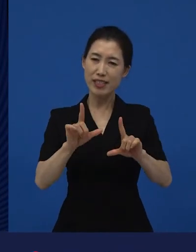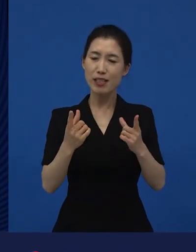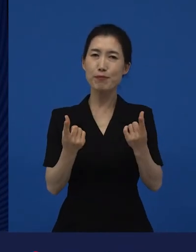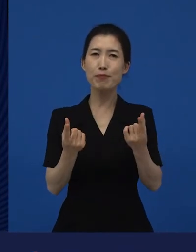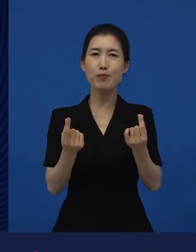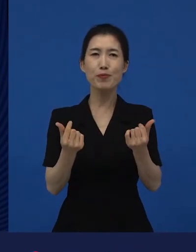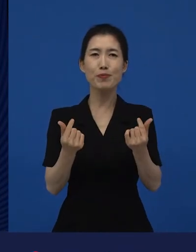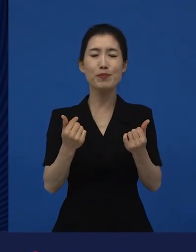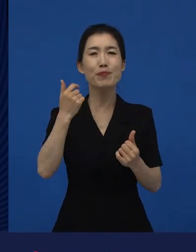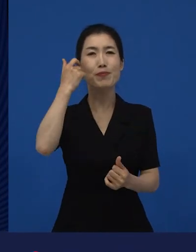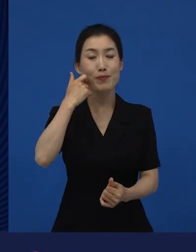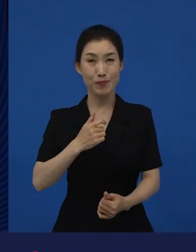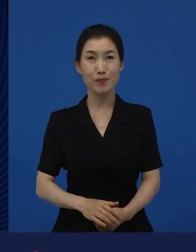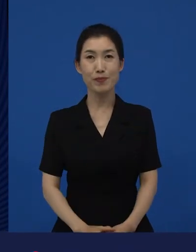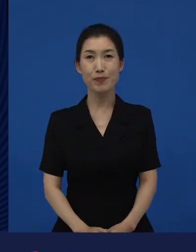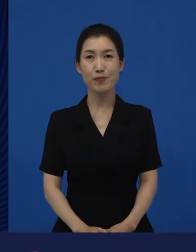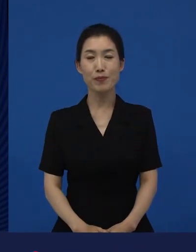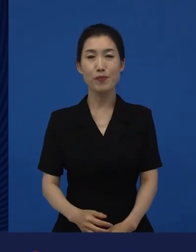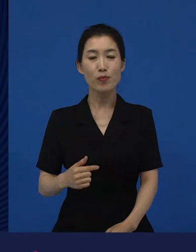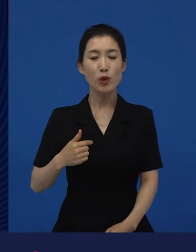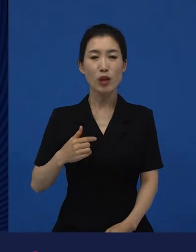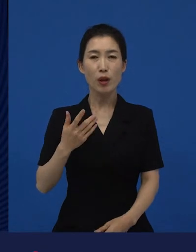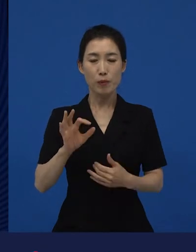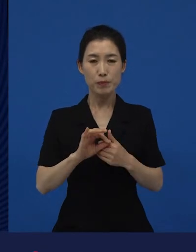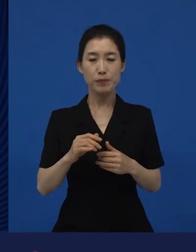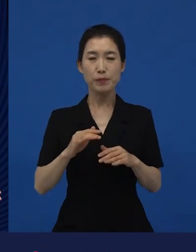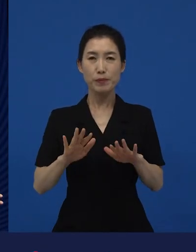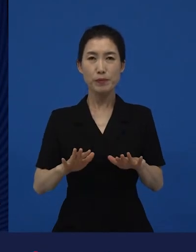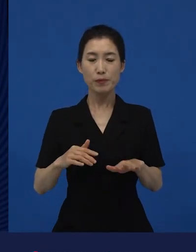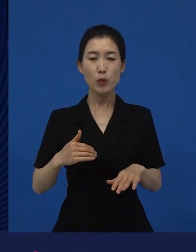우리 동네 사람이라고 말하는 사람들의 구성원들이 좀 넓어지고 있죠.